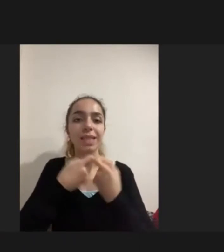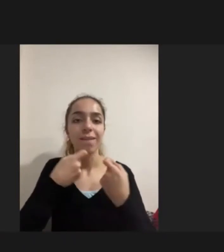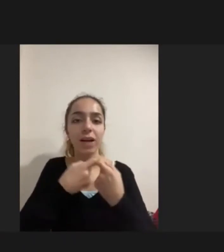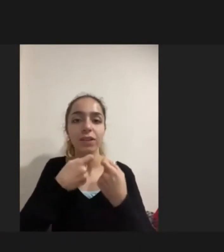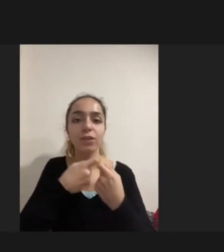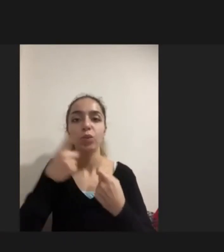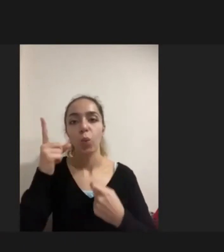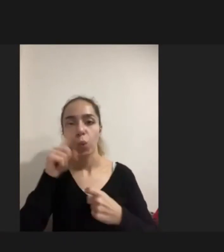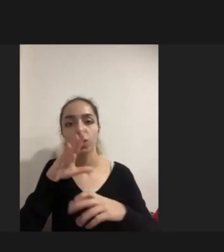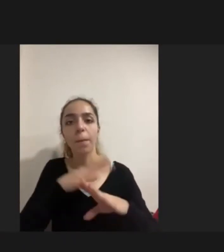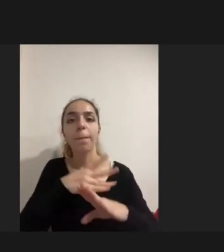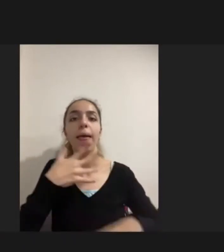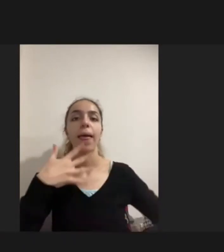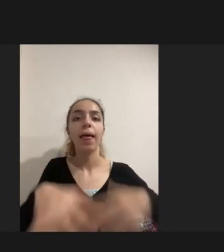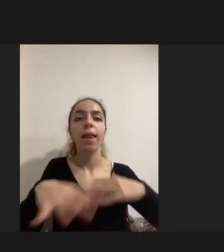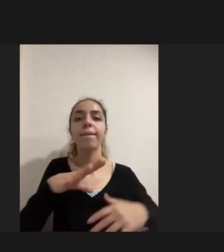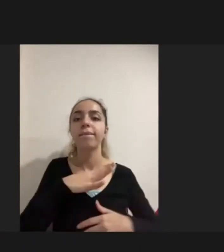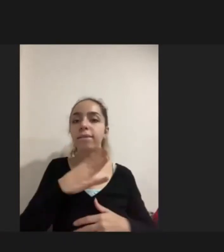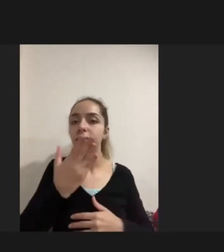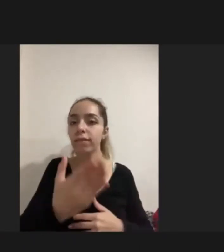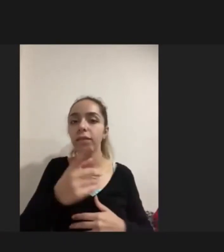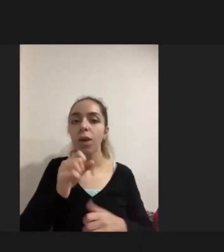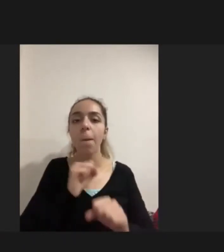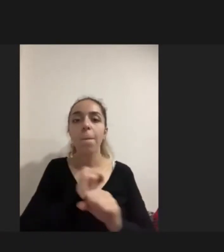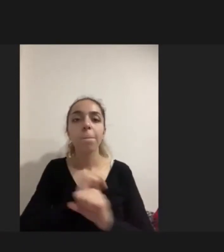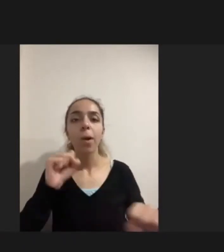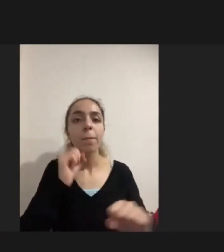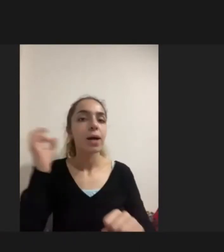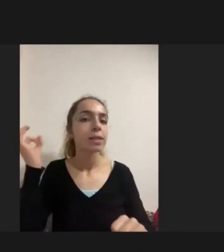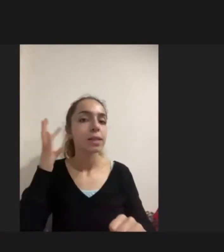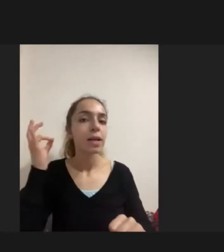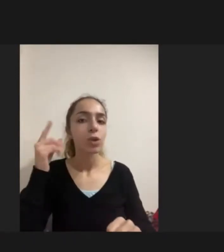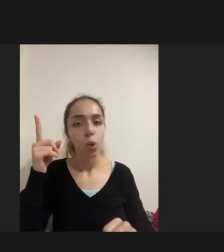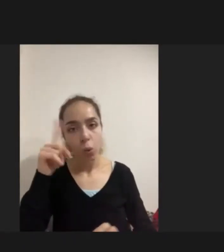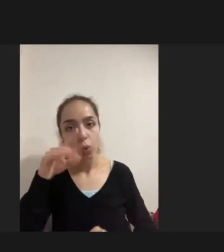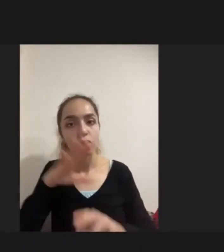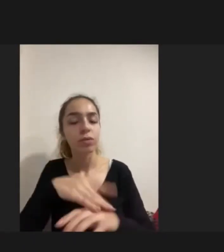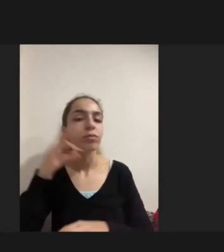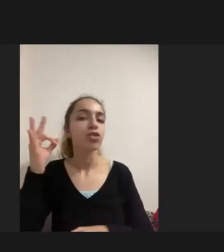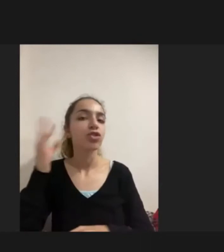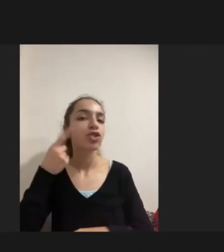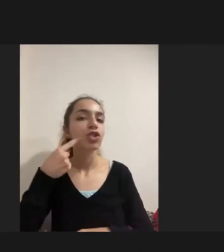Bomba seslerinden dolayı Duyma yetisini Tamamen kaybetmişti